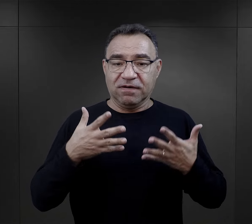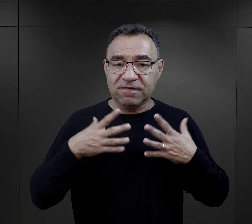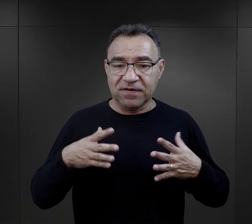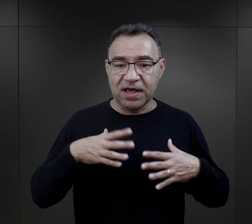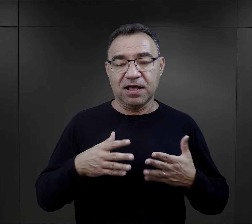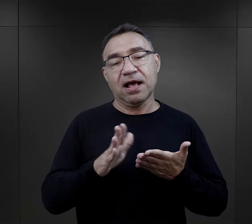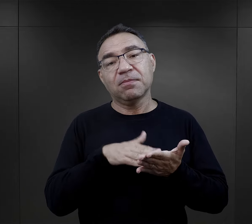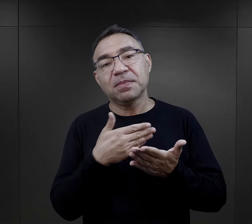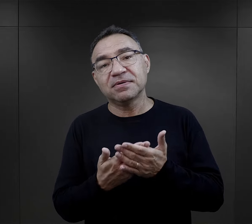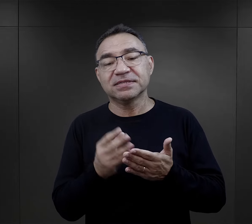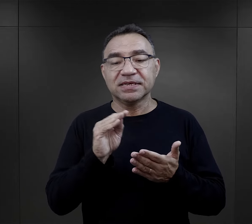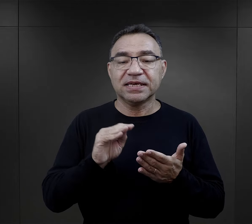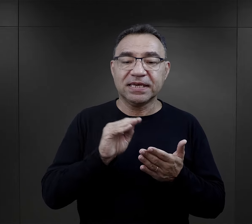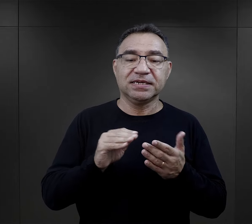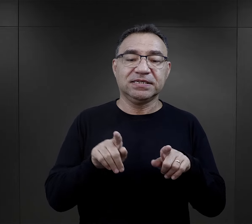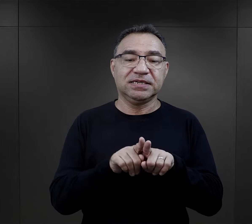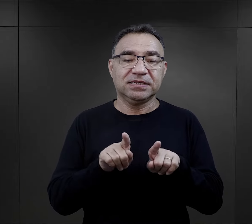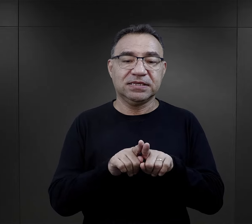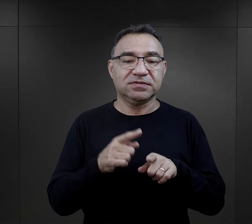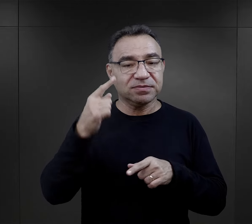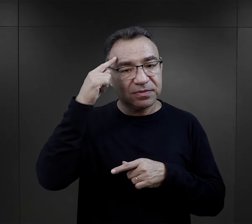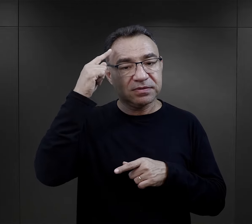I też takie drobne elementy, jak np.